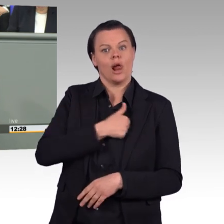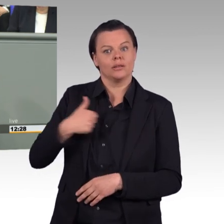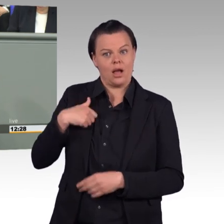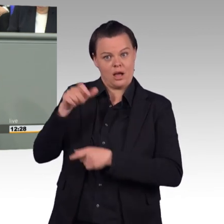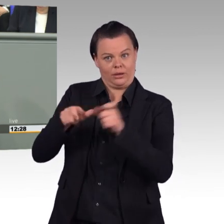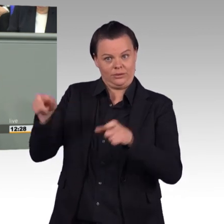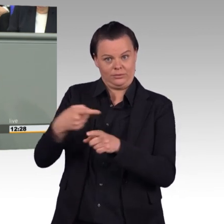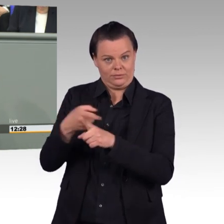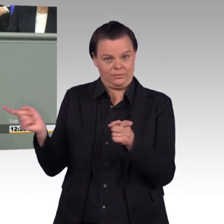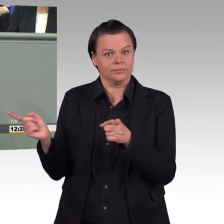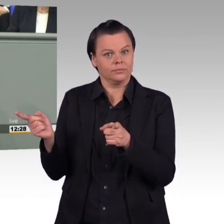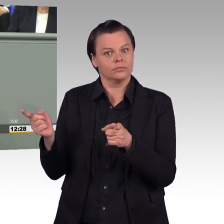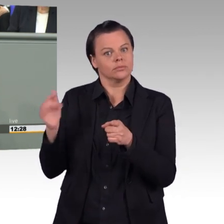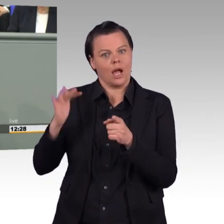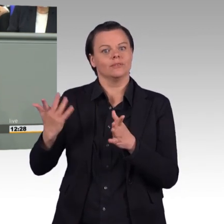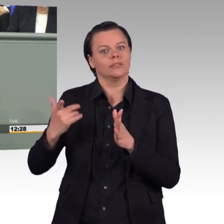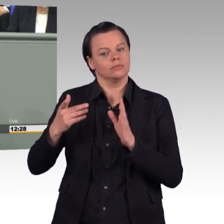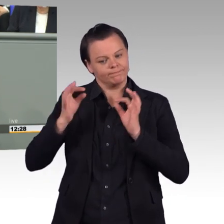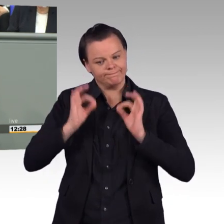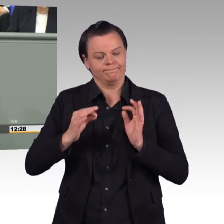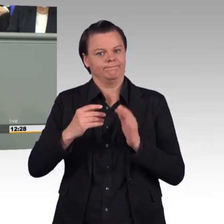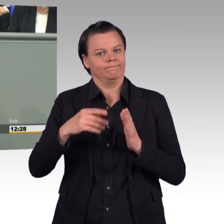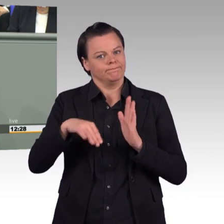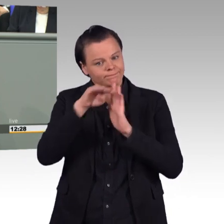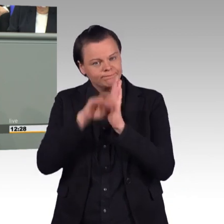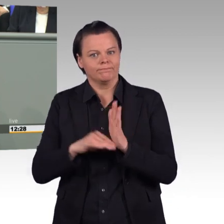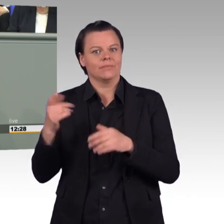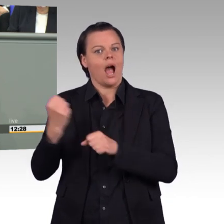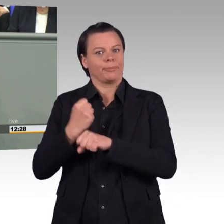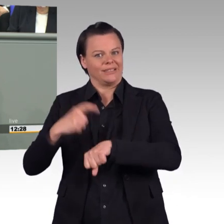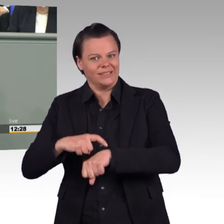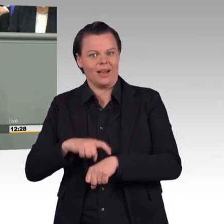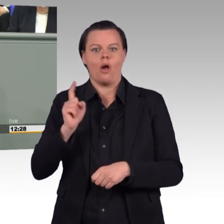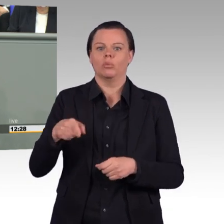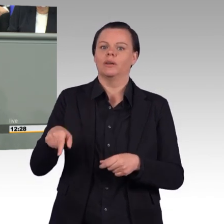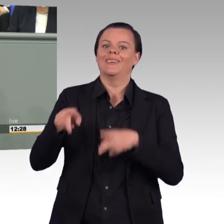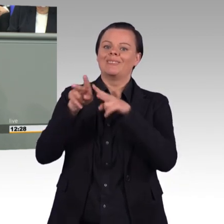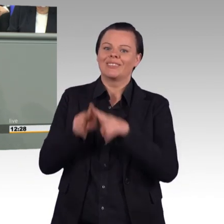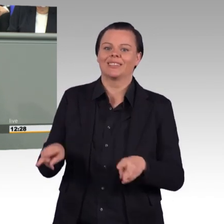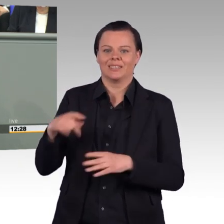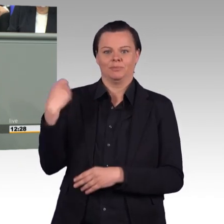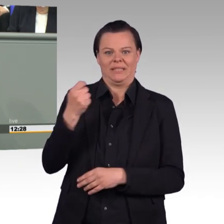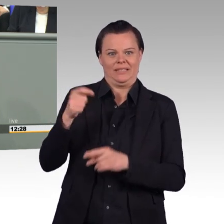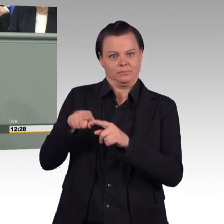Höchstwochenarbeitszeit haben, das ist ein richtiger und ein vernünftiger Schritt, Liebe Kolleginnen und Kollegen. Und wenn man sich hier hinstellt und beantragt,